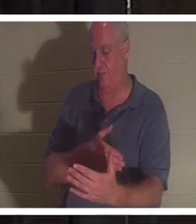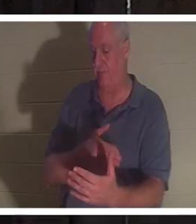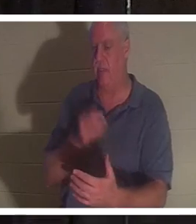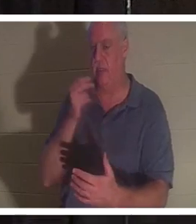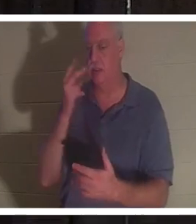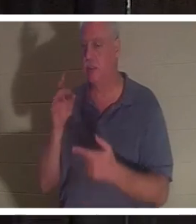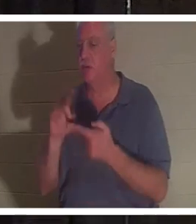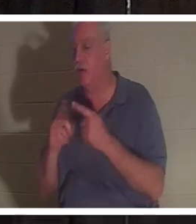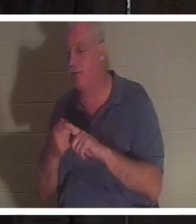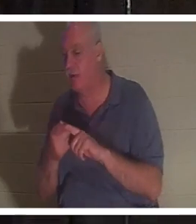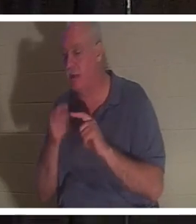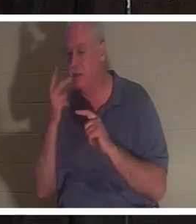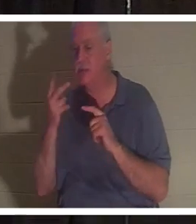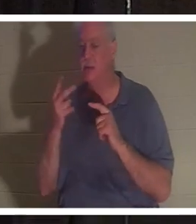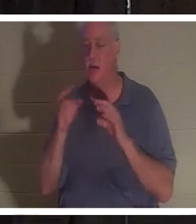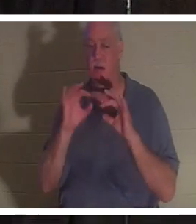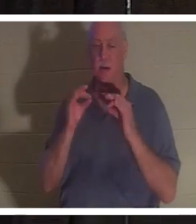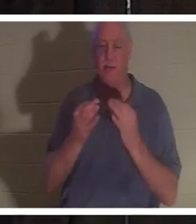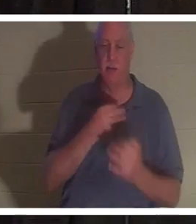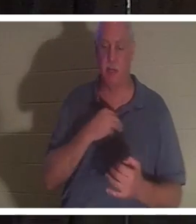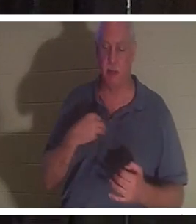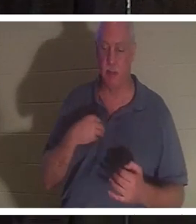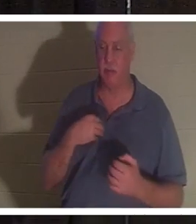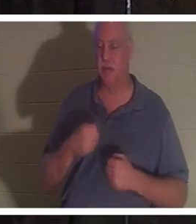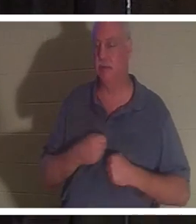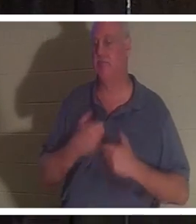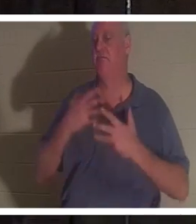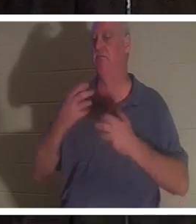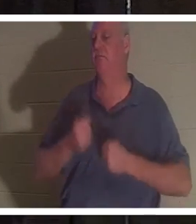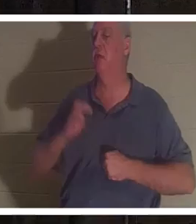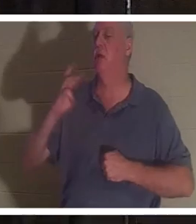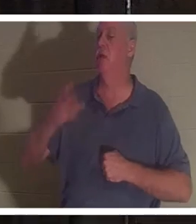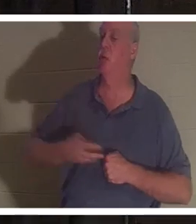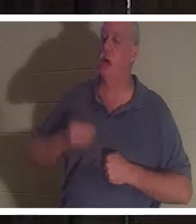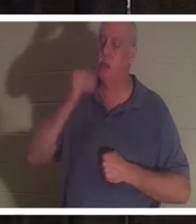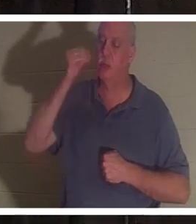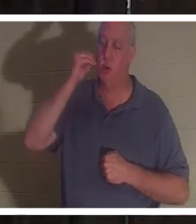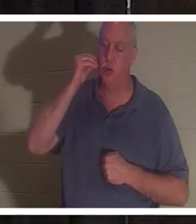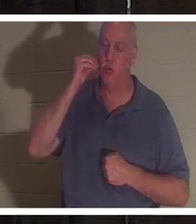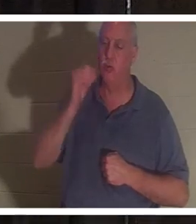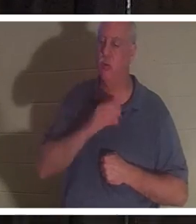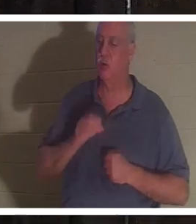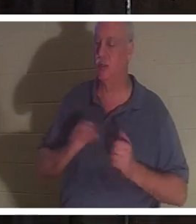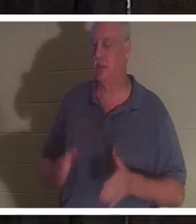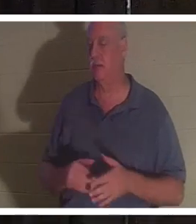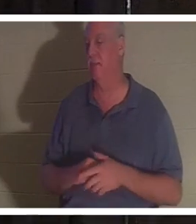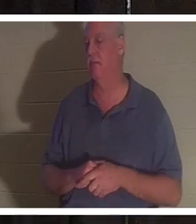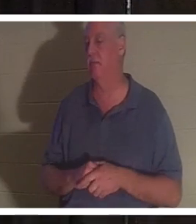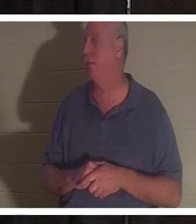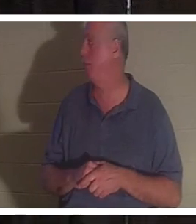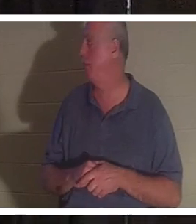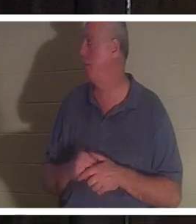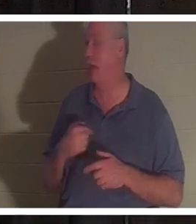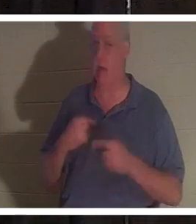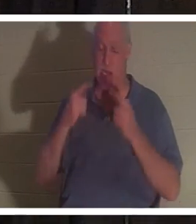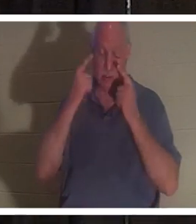亲戚，他们都在唱着“欢迎克里斯汀回家”。听到她的声音我就流泪了，你